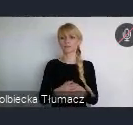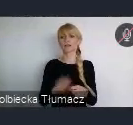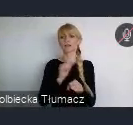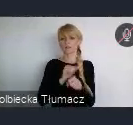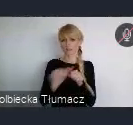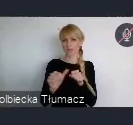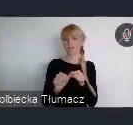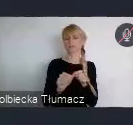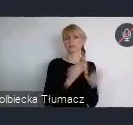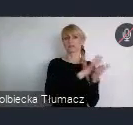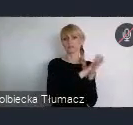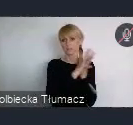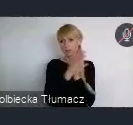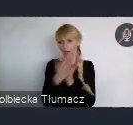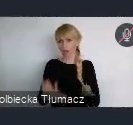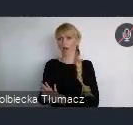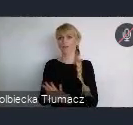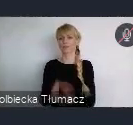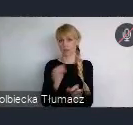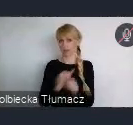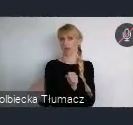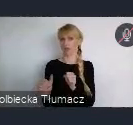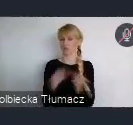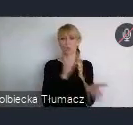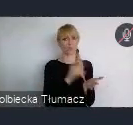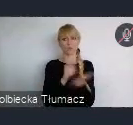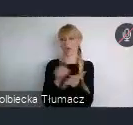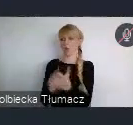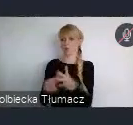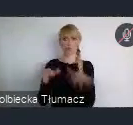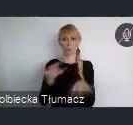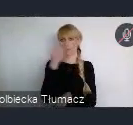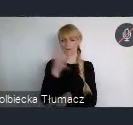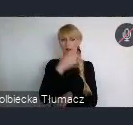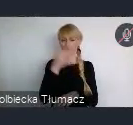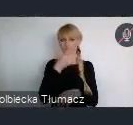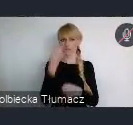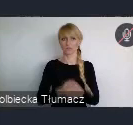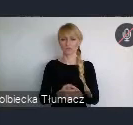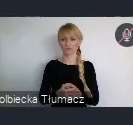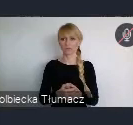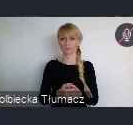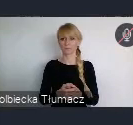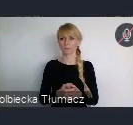są naprawdę olbrzymie. I chyba takim, cechą bardzo specyficzną jest to, że one się dokonały,